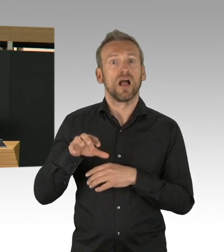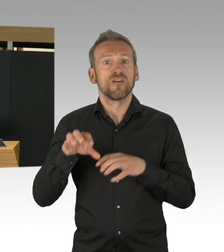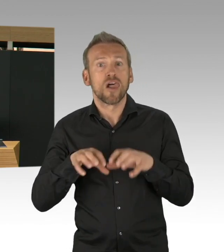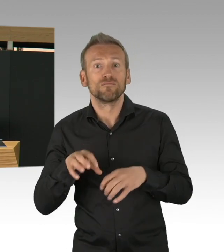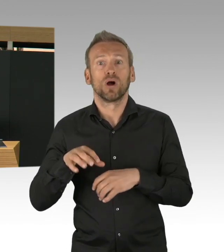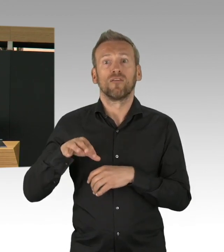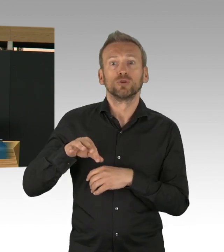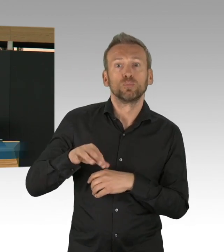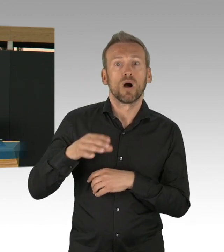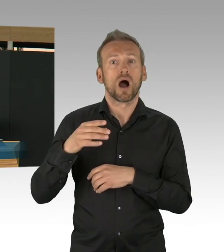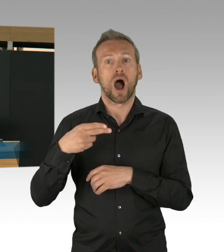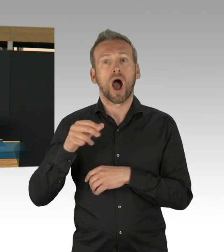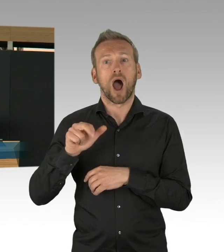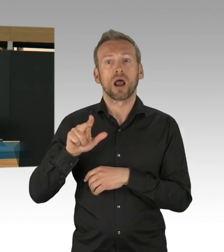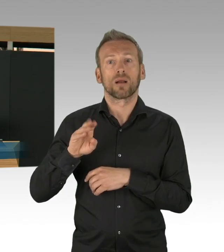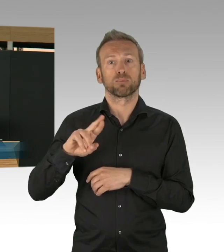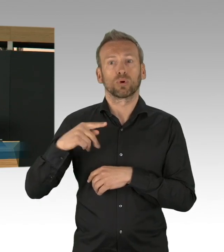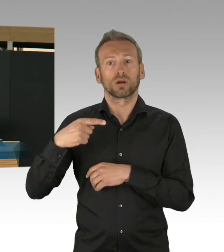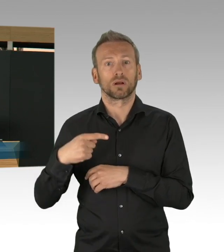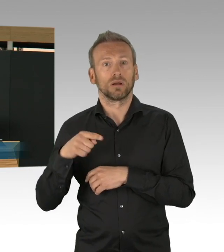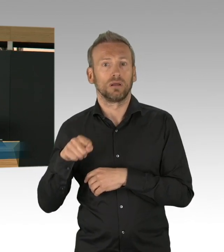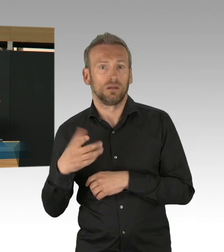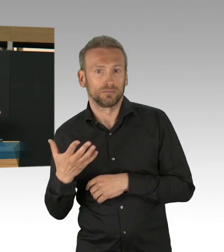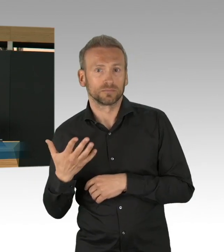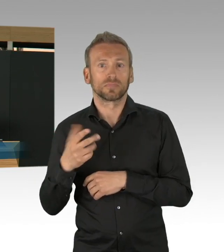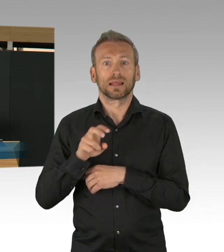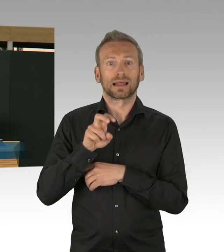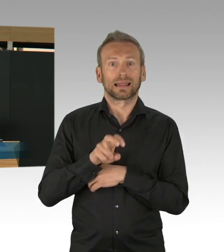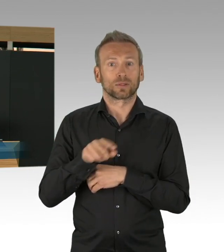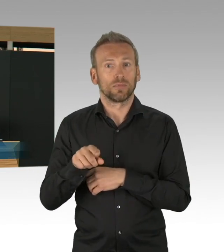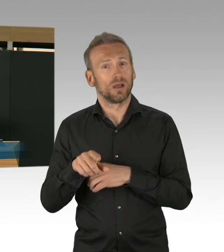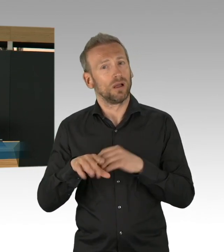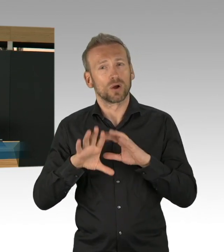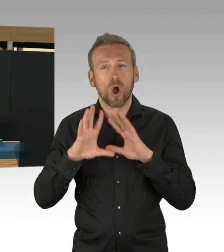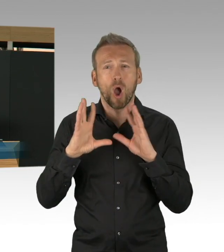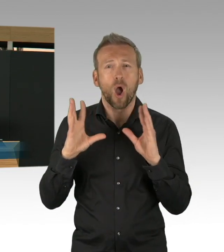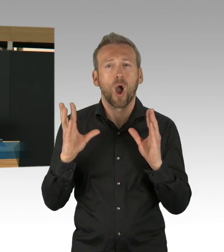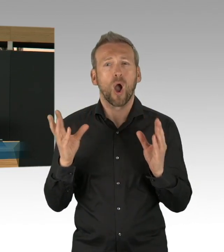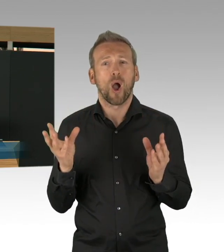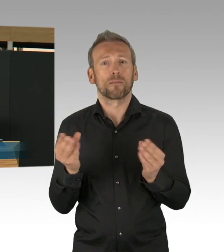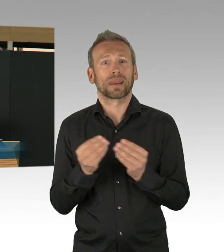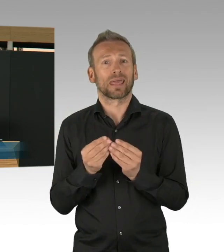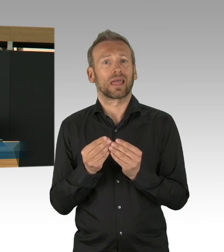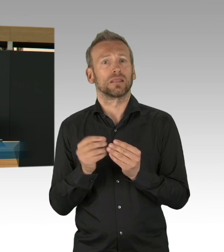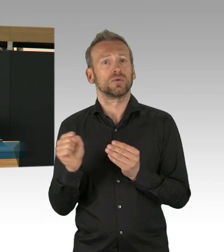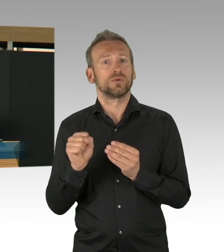könnten vielleicht auch einige dahin verleiten zu sagen, es ist doch alles überstanden, eigentlich können wir da weitermachen wo wir aufgehört haben